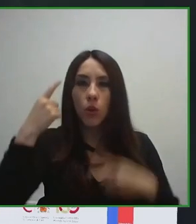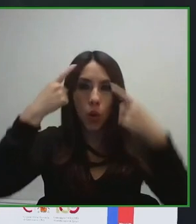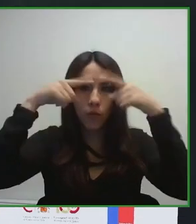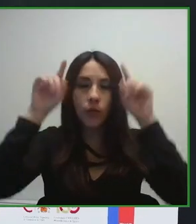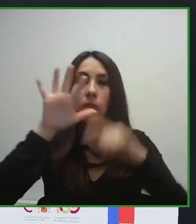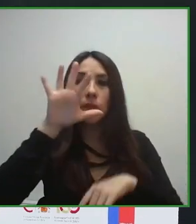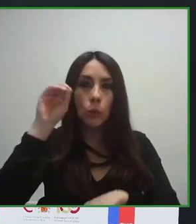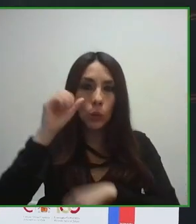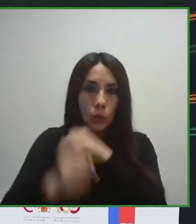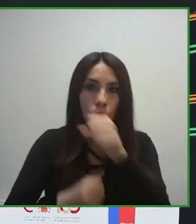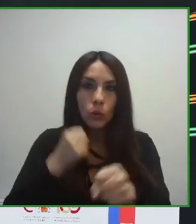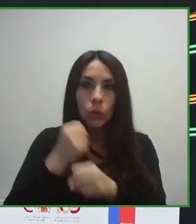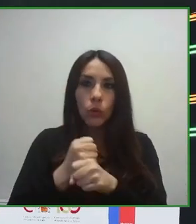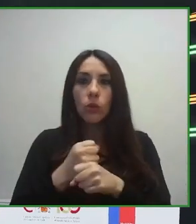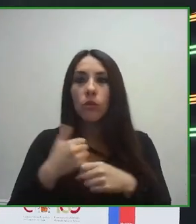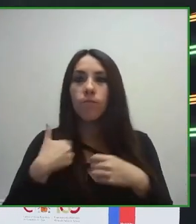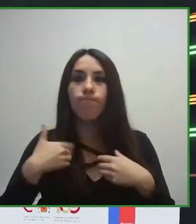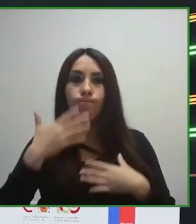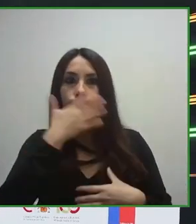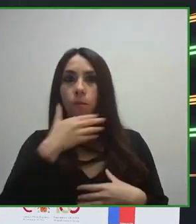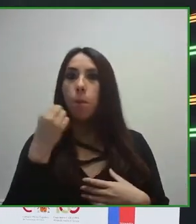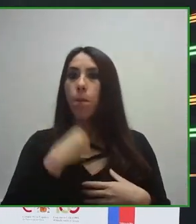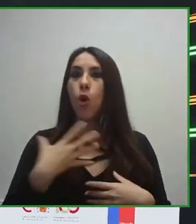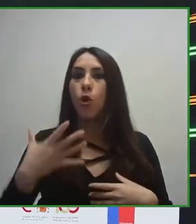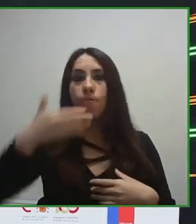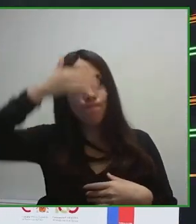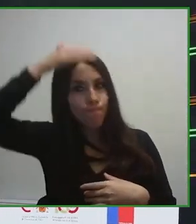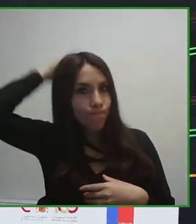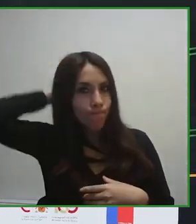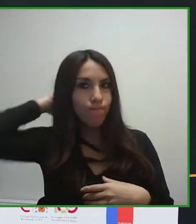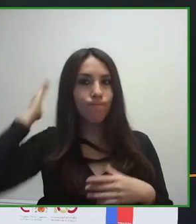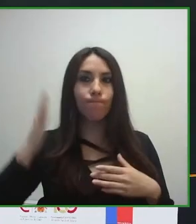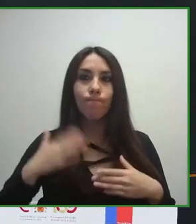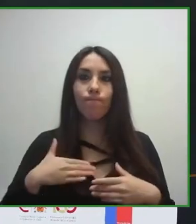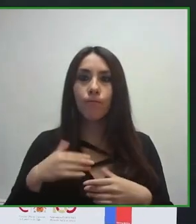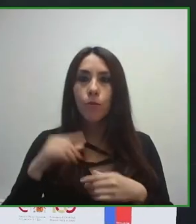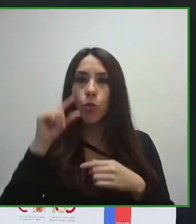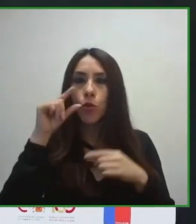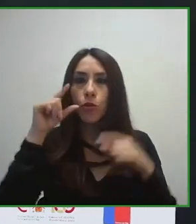que implementen, para que incorporen todas las cuestiones de accesibilidad.